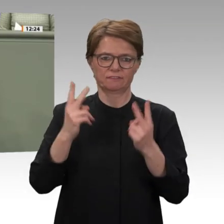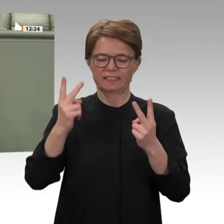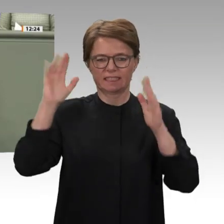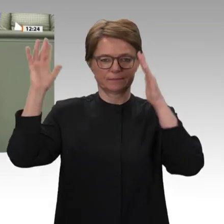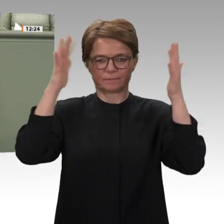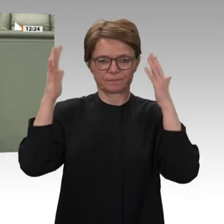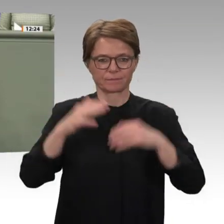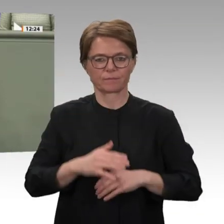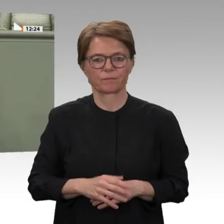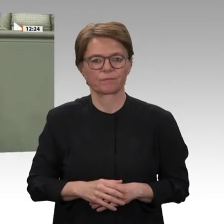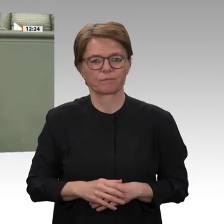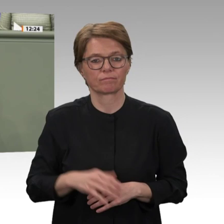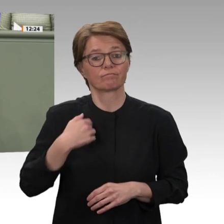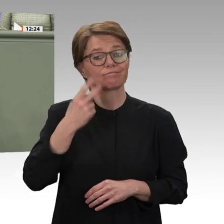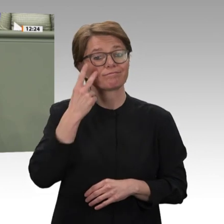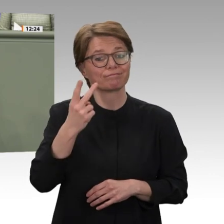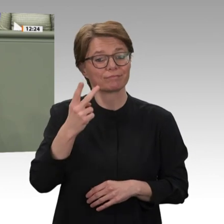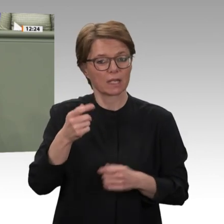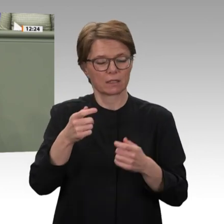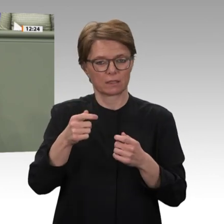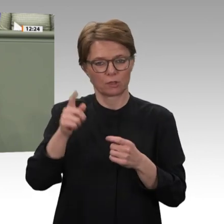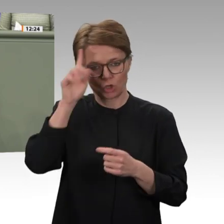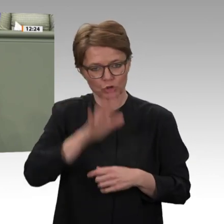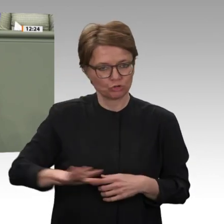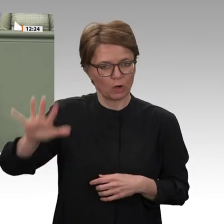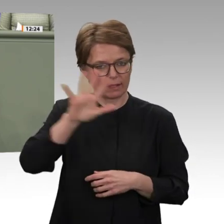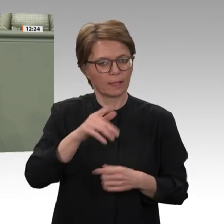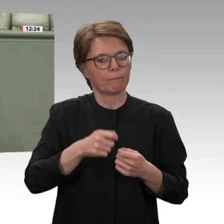dass wir diese Menschen nicht alleinlassen, dass wir dort helfen und unseren Beitrag,